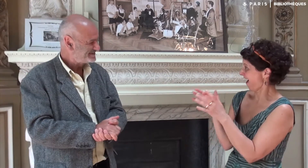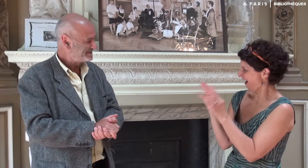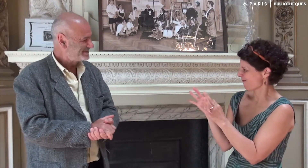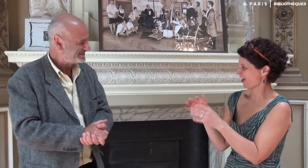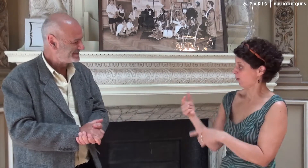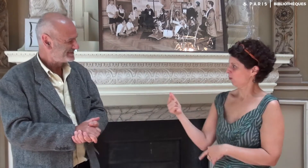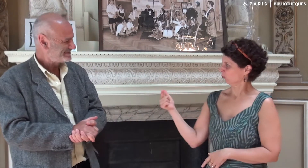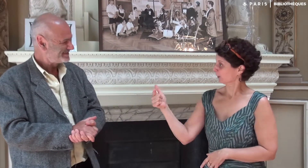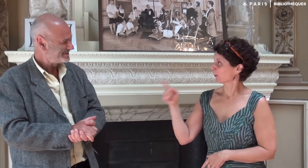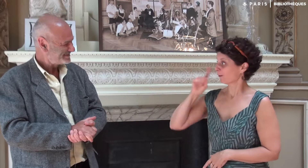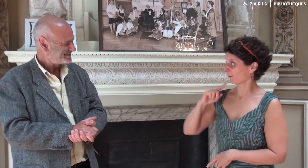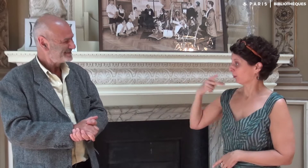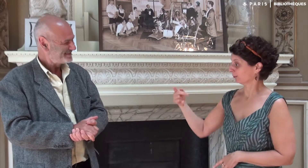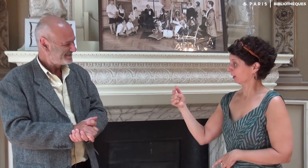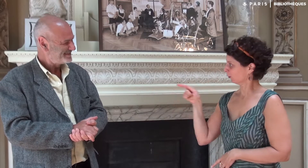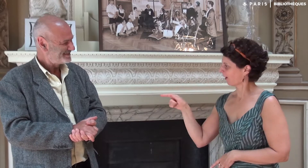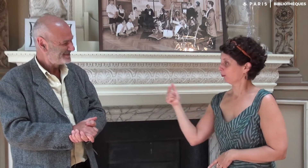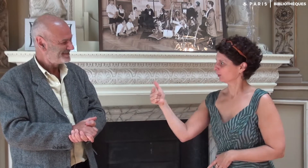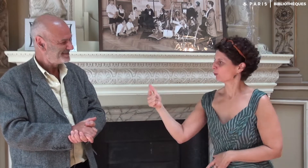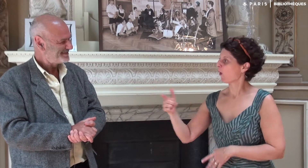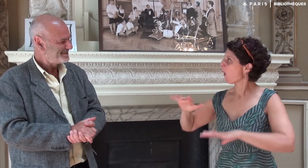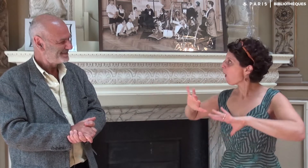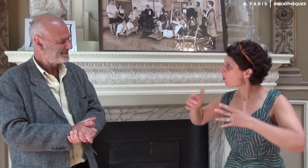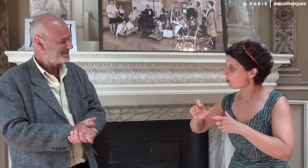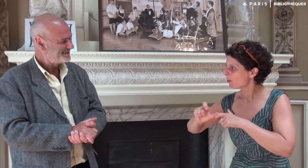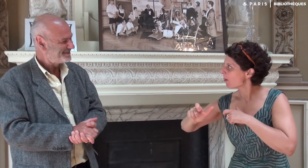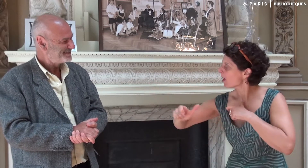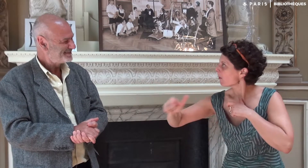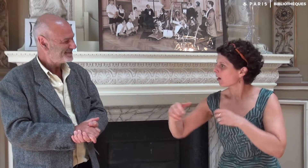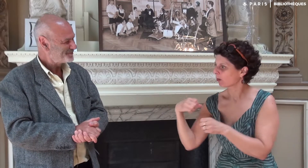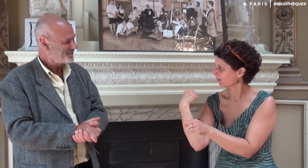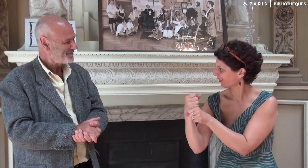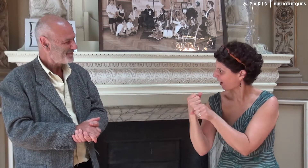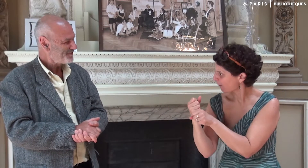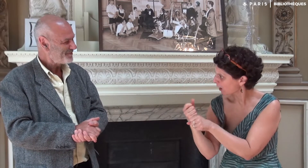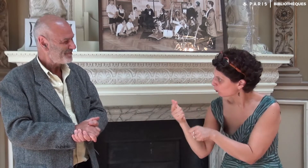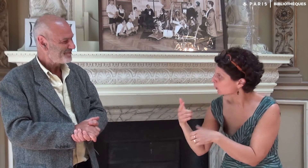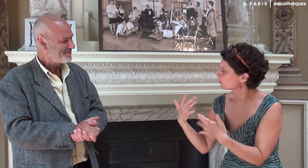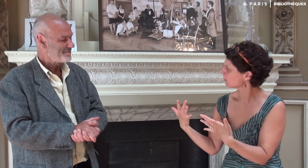Justement à propos de la relation entre ta fille et toi, quelles ont été les différentes étapes de votre travail ?